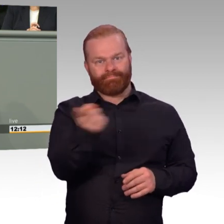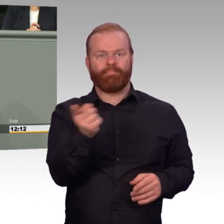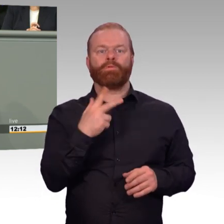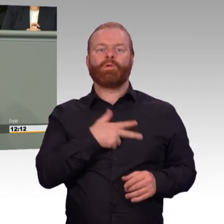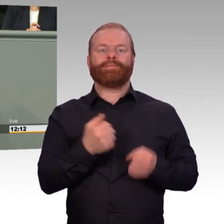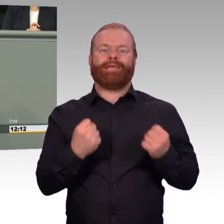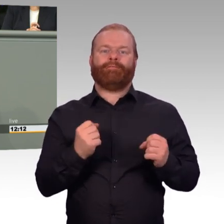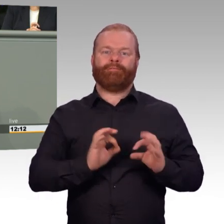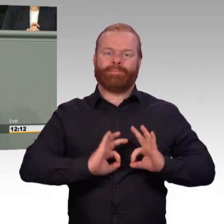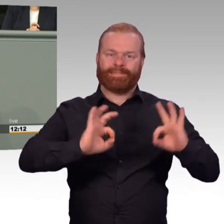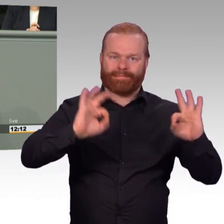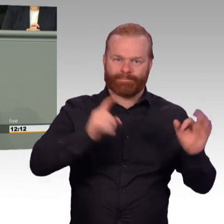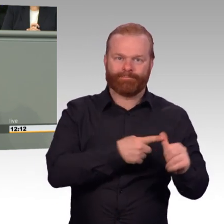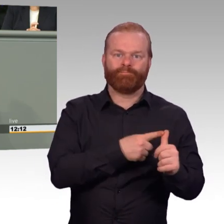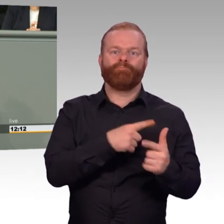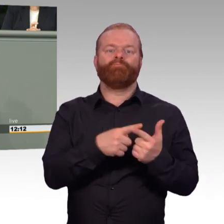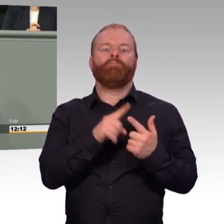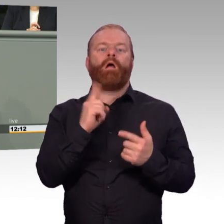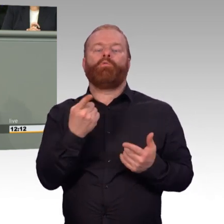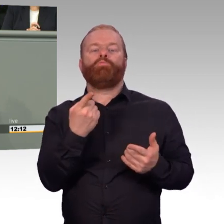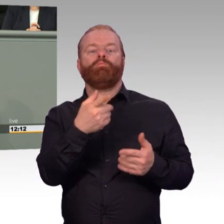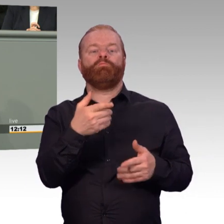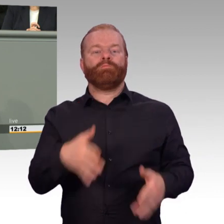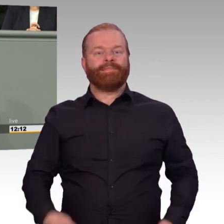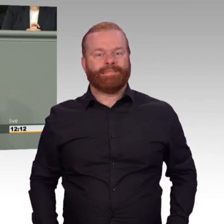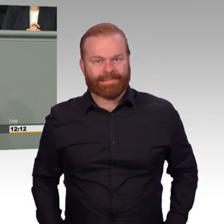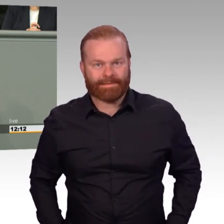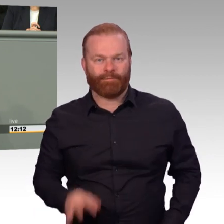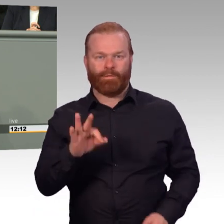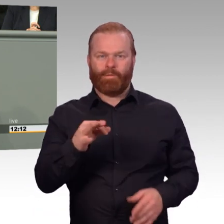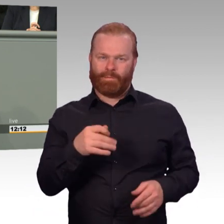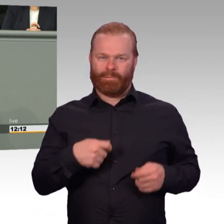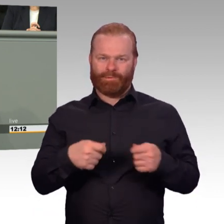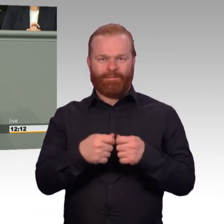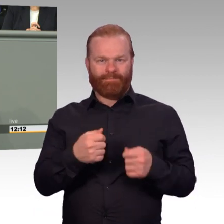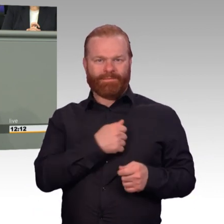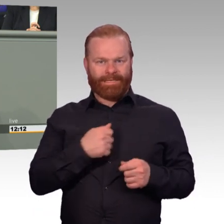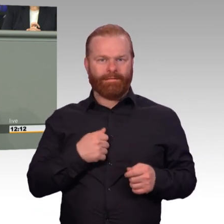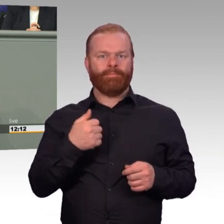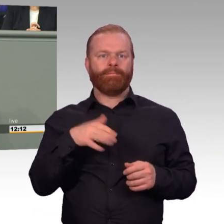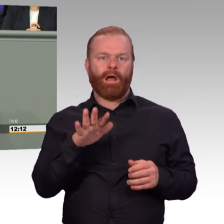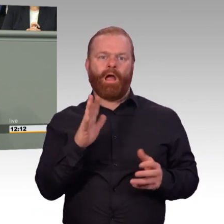damit ehemalige Soldatinnen und Soldaten erfolgreich ihren Platz im zivilen Berufsleben finden.